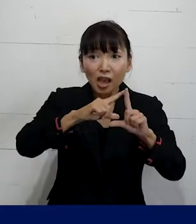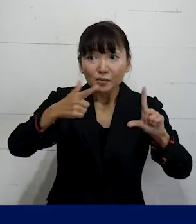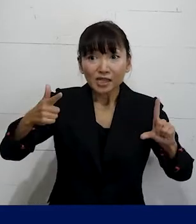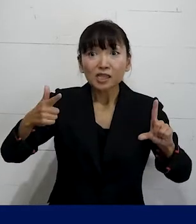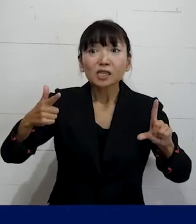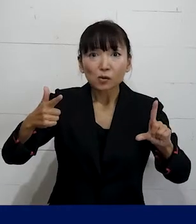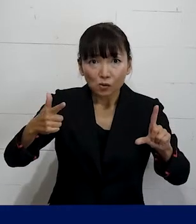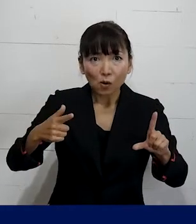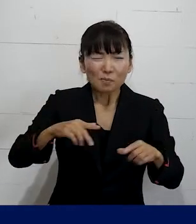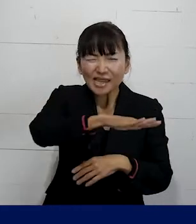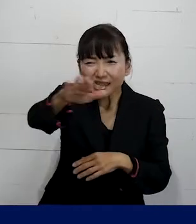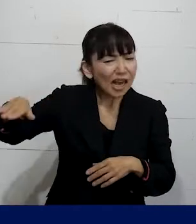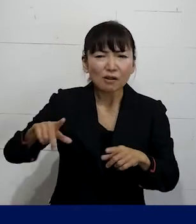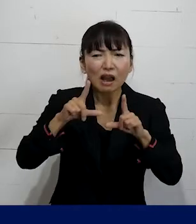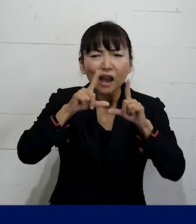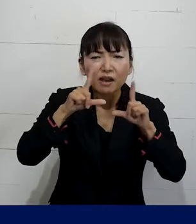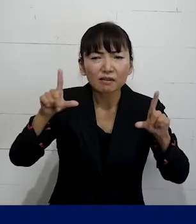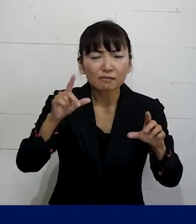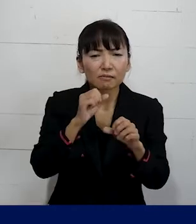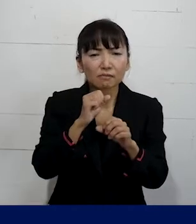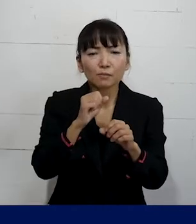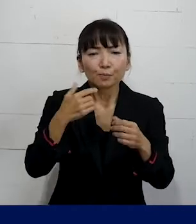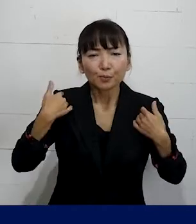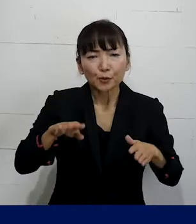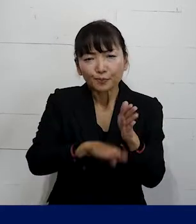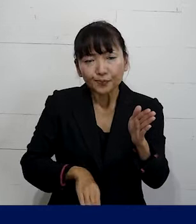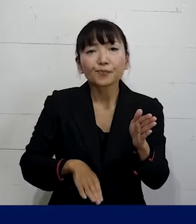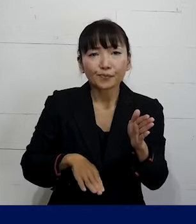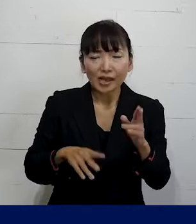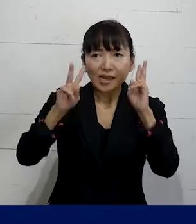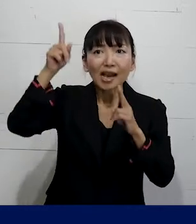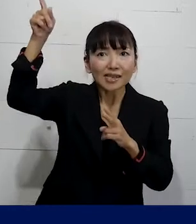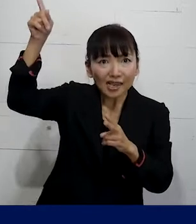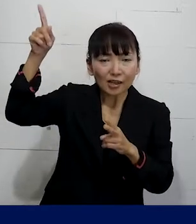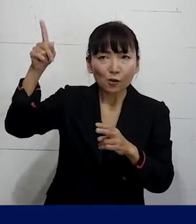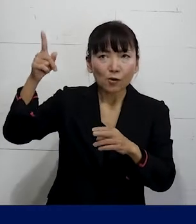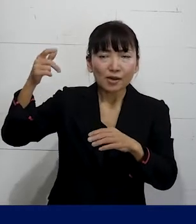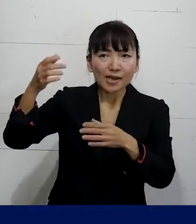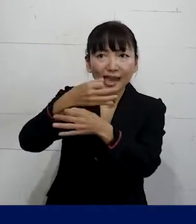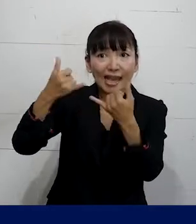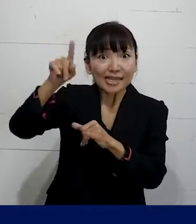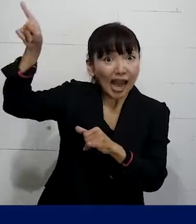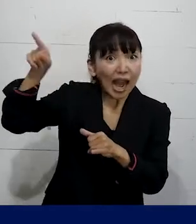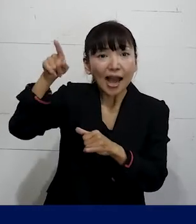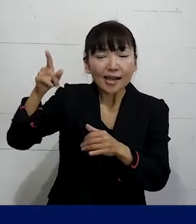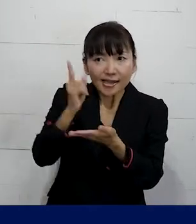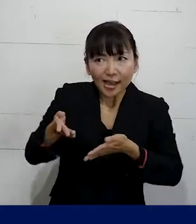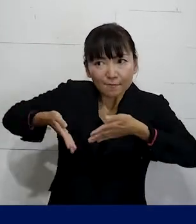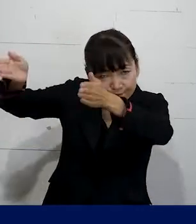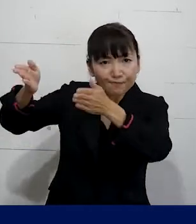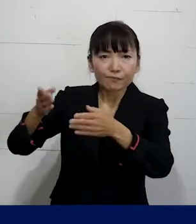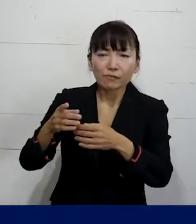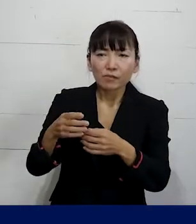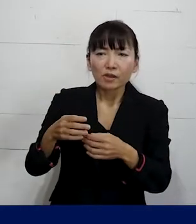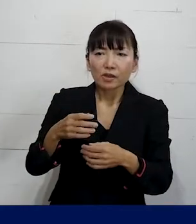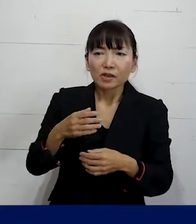その人たちにはまだ言わずに会社のしかるべき 立場の人の中でのみ共有をしていただいて